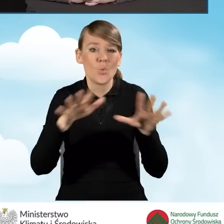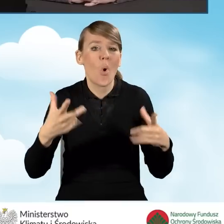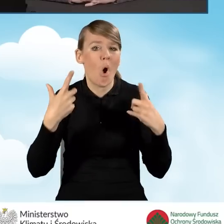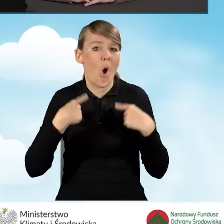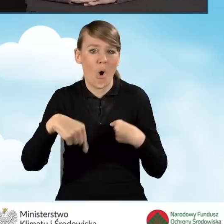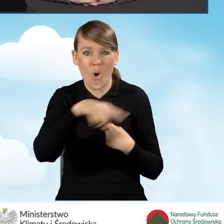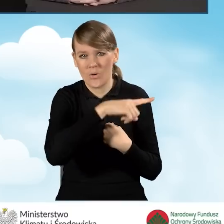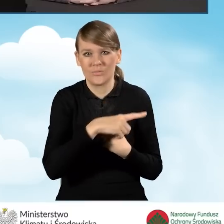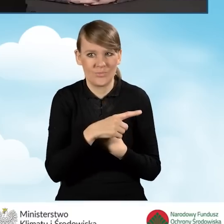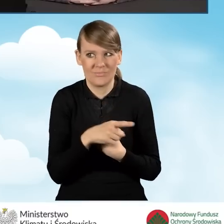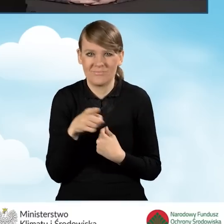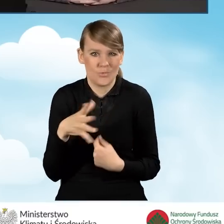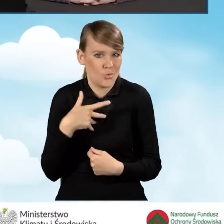którzy potrzebują takiego wsparcia,